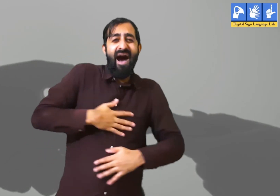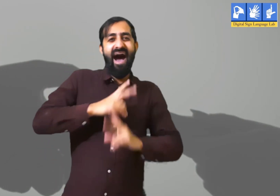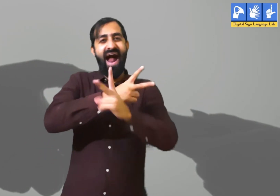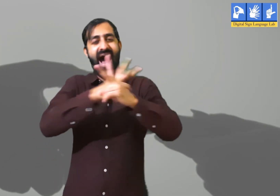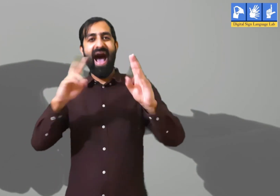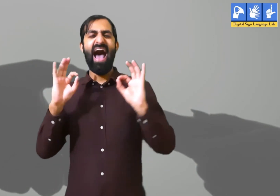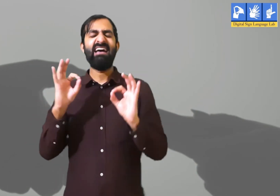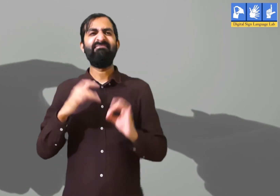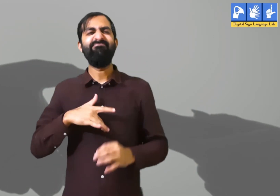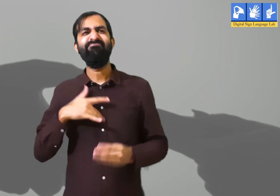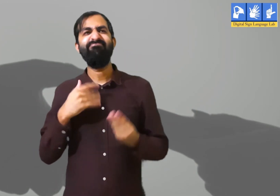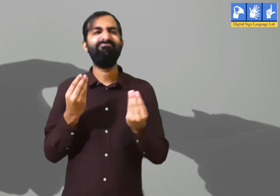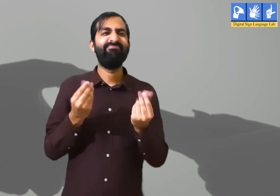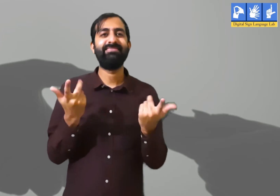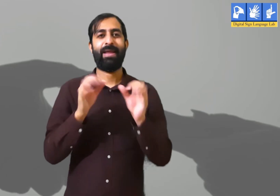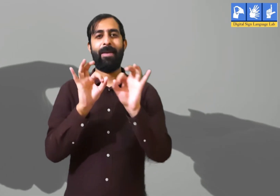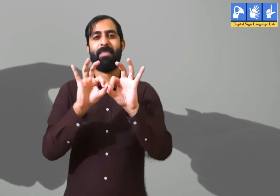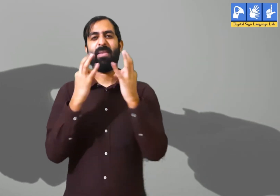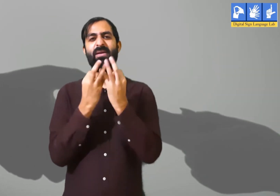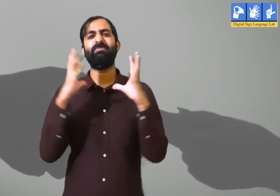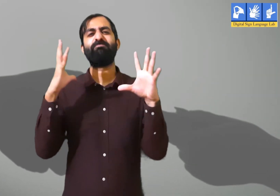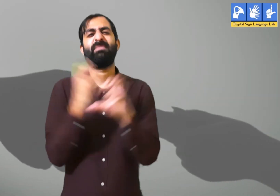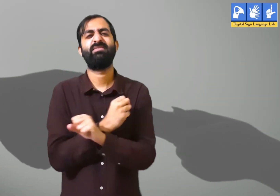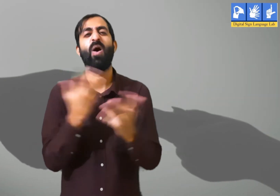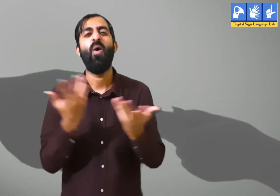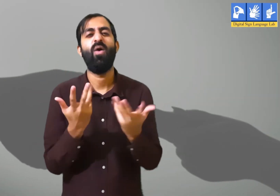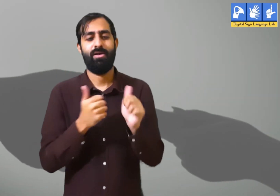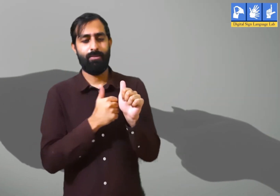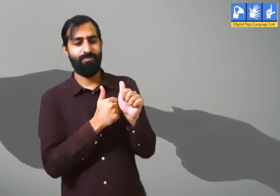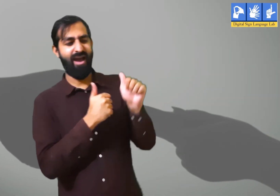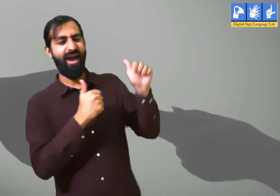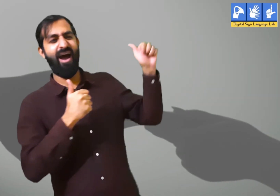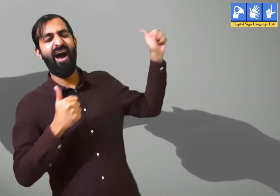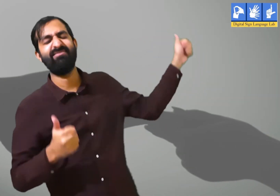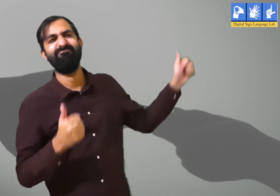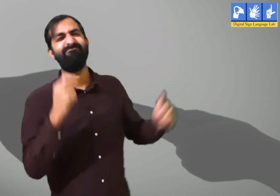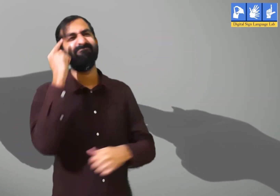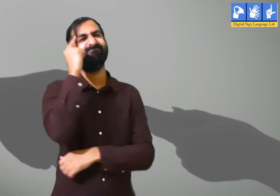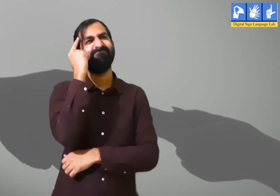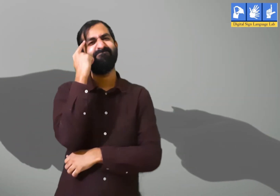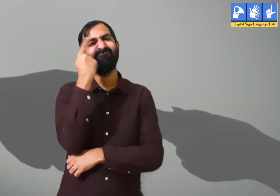और साथ में रहकर आनंद लेते हैं । पर कहीं न कहीं उन्हें अपने परिवार की कमी खलती हैं । क्योंकि वह उनसे दूर रहते हैं।